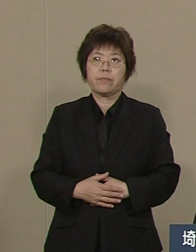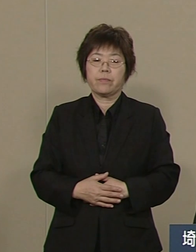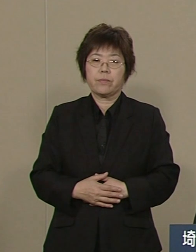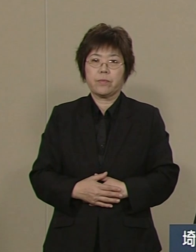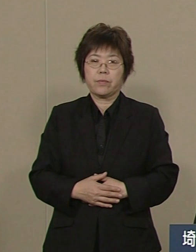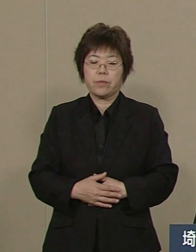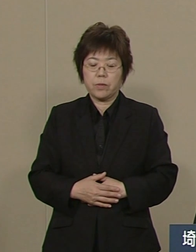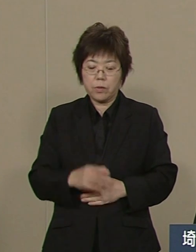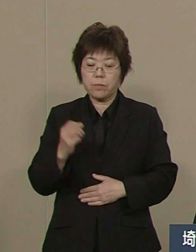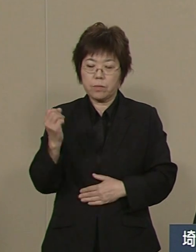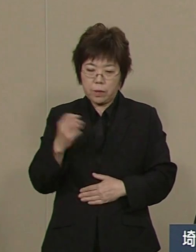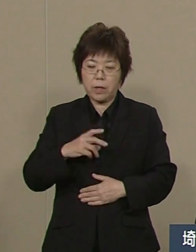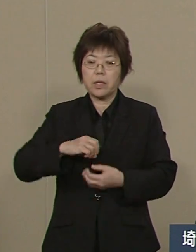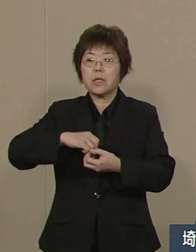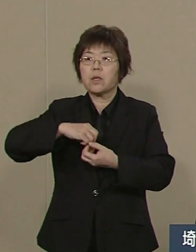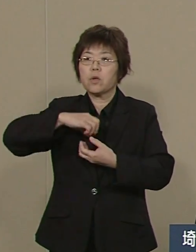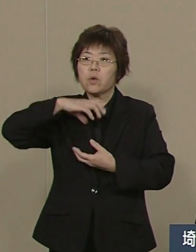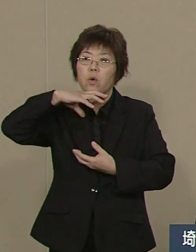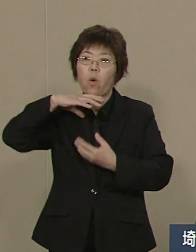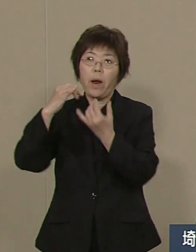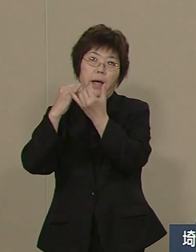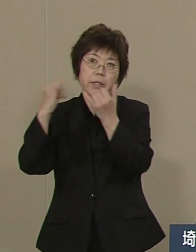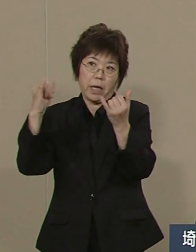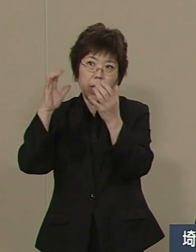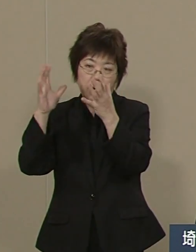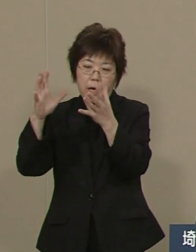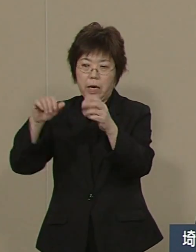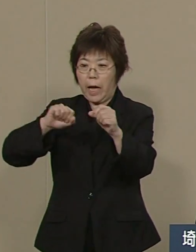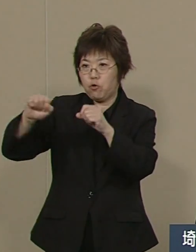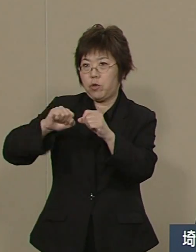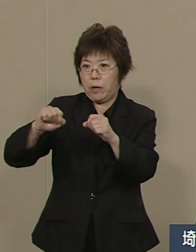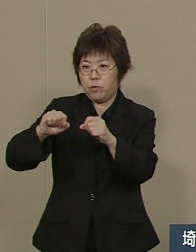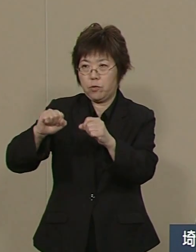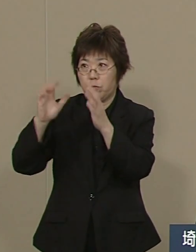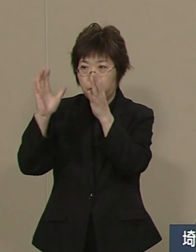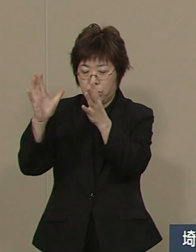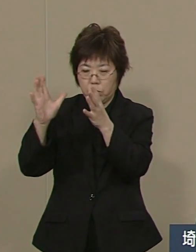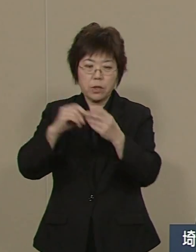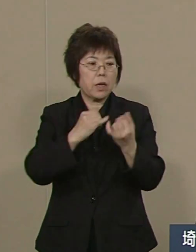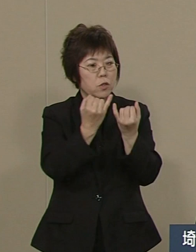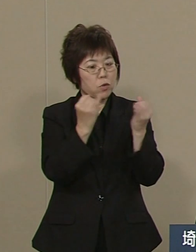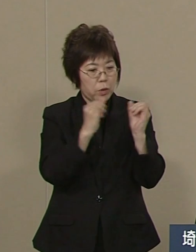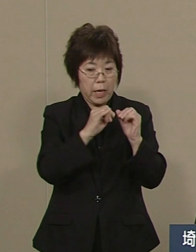シニアそして女性が 活躍する舞台づくりです